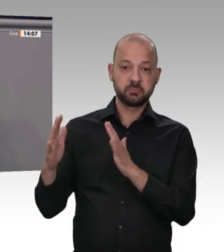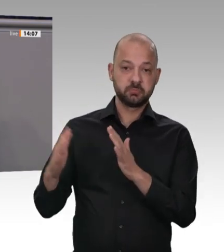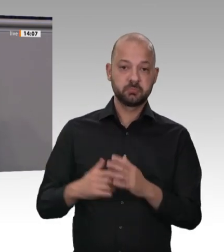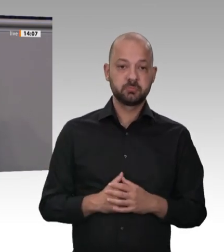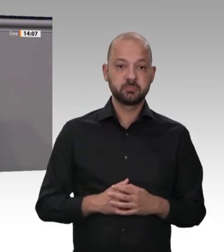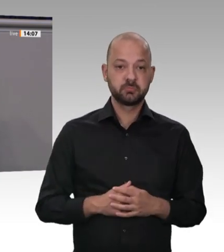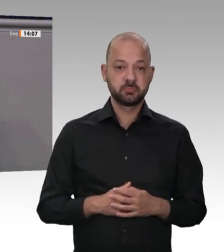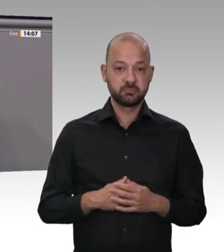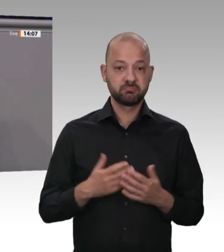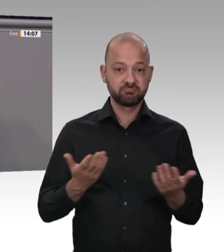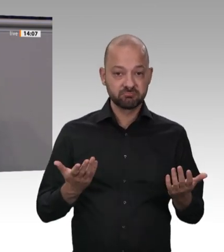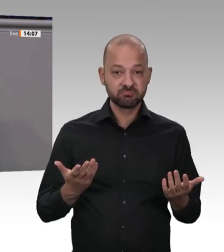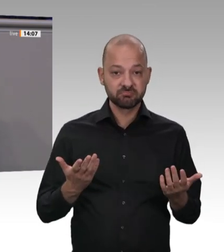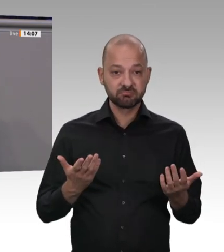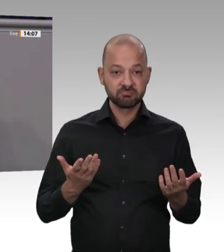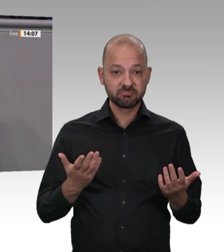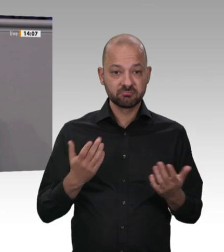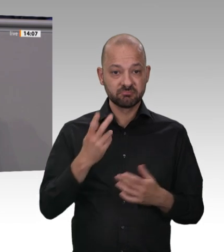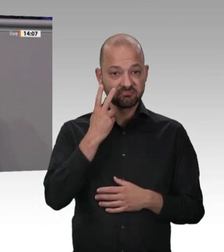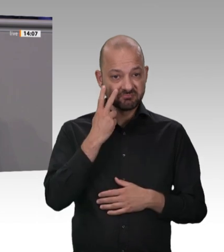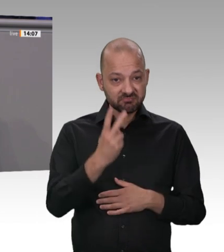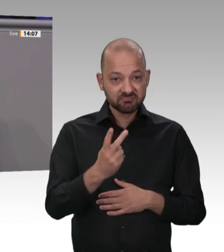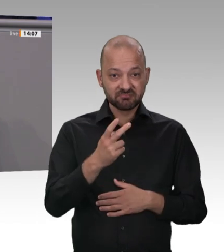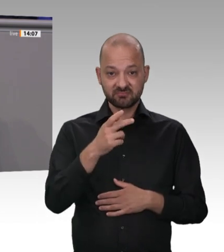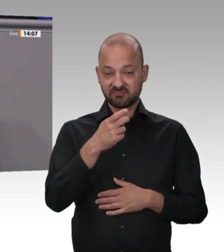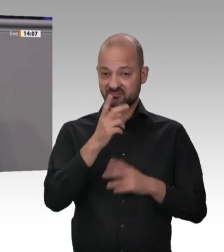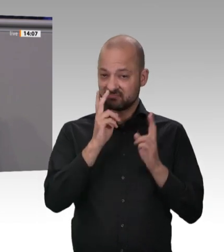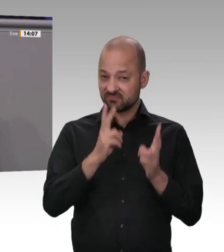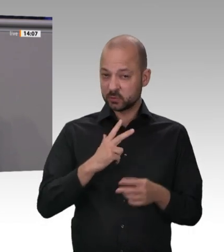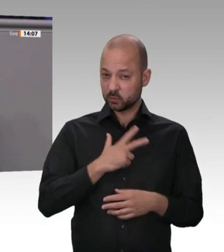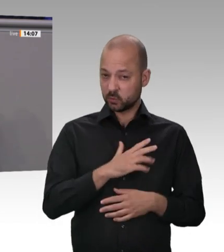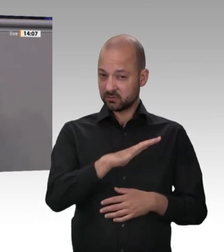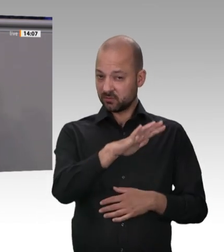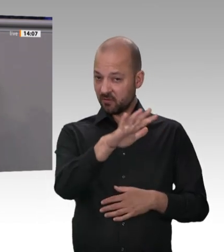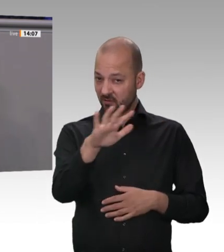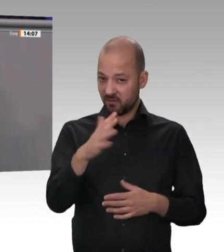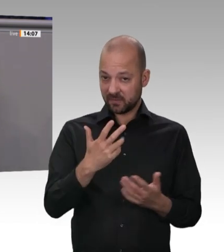haben die deutschen Fleischproduzenten 2 019 geschlachtet. In deutschen